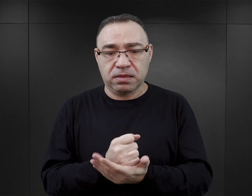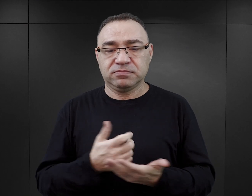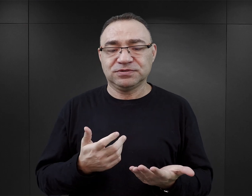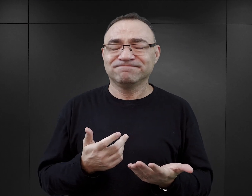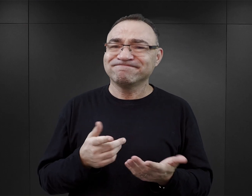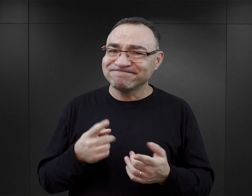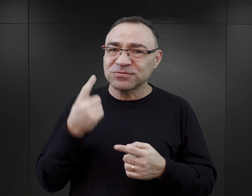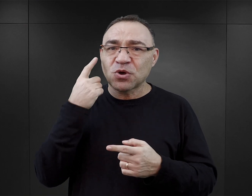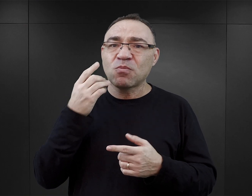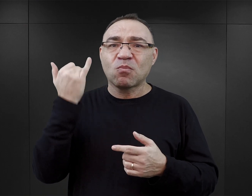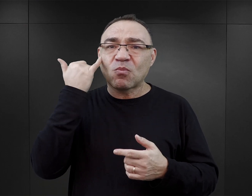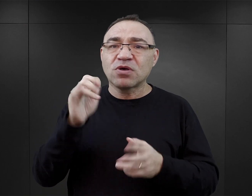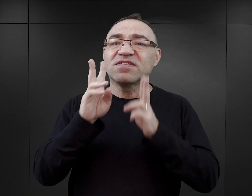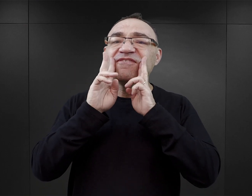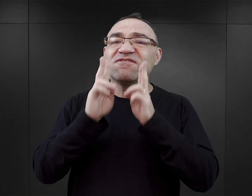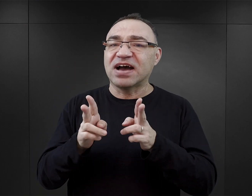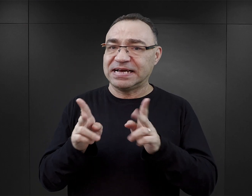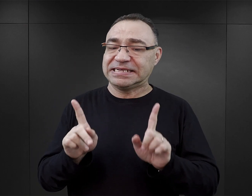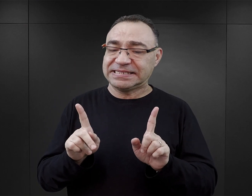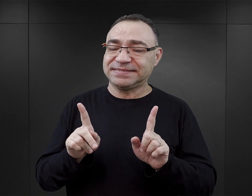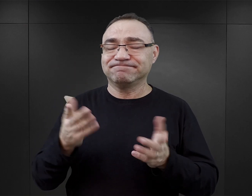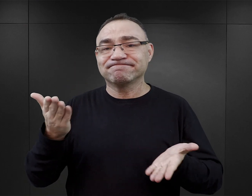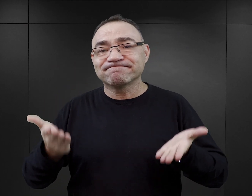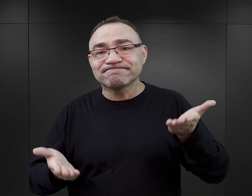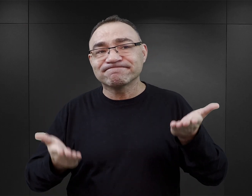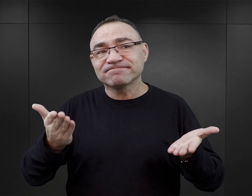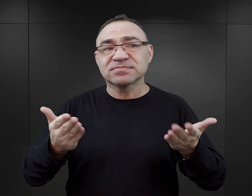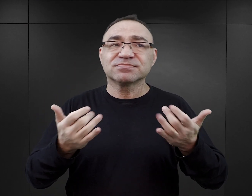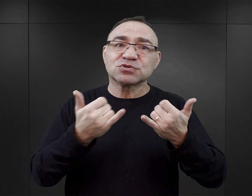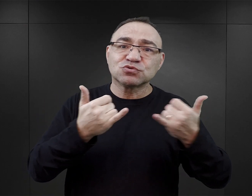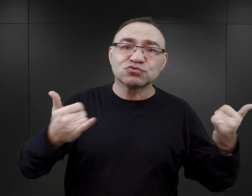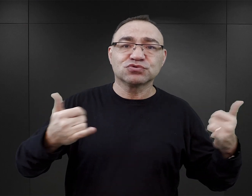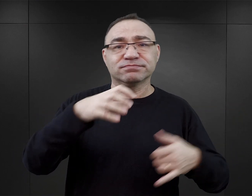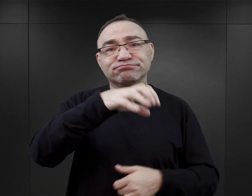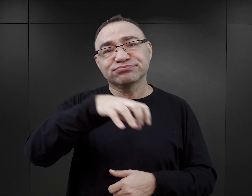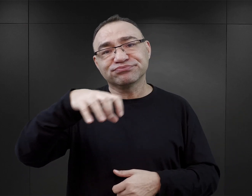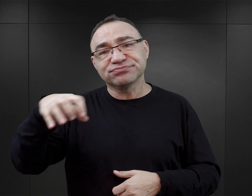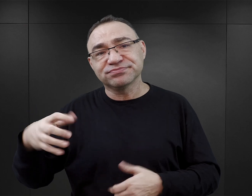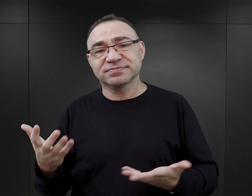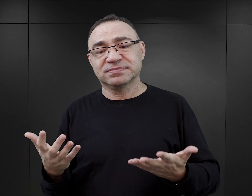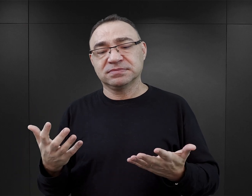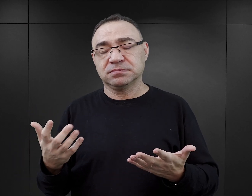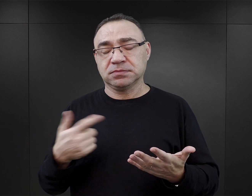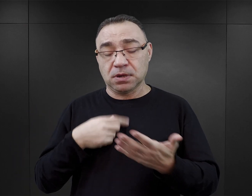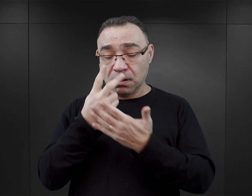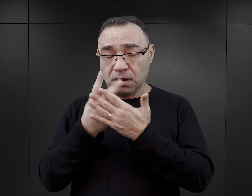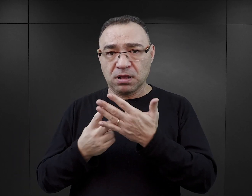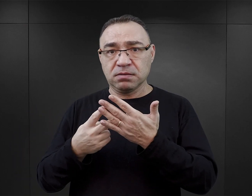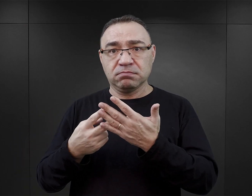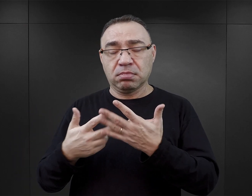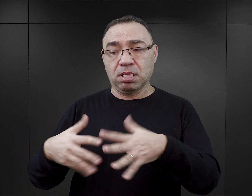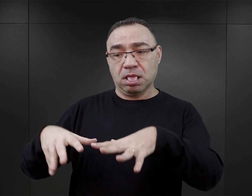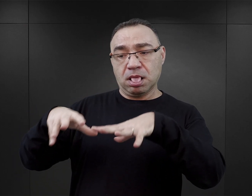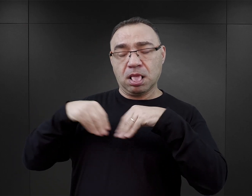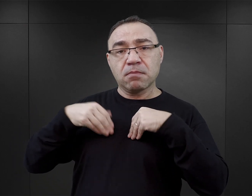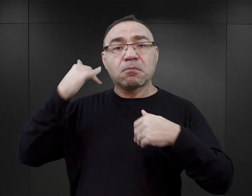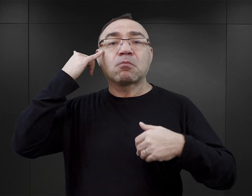Więc tego typu błędy faktograficzne, różnej wagi i różnej skali, które czytelnikowi przekazują po prostu błędne informacje.